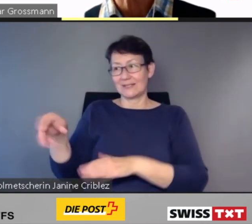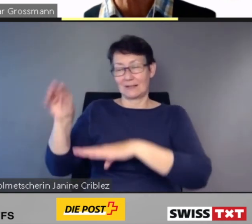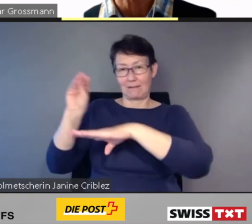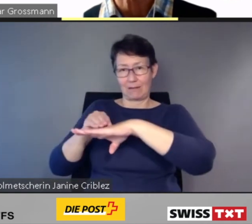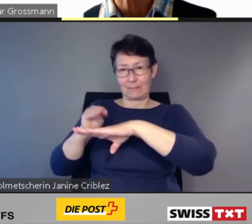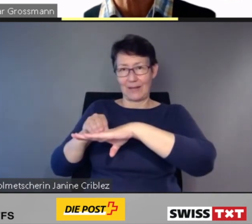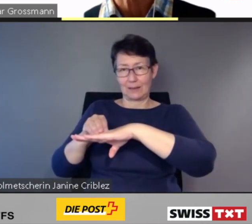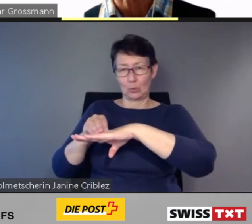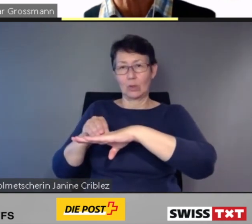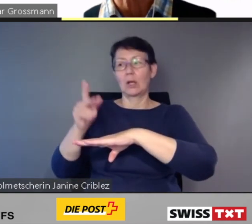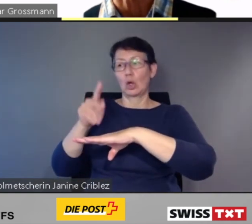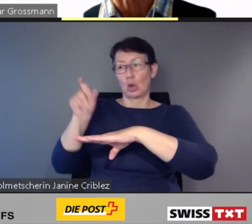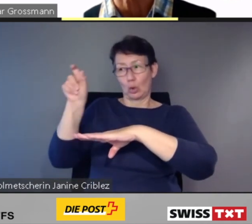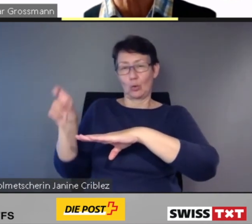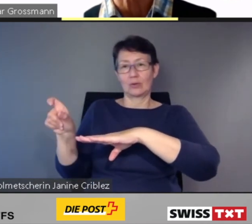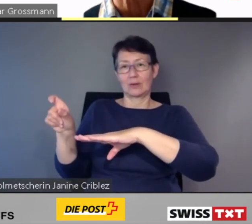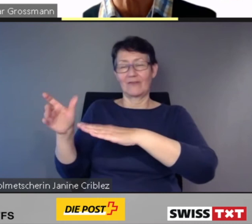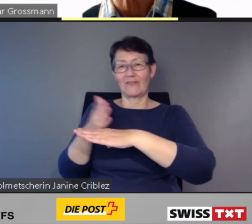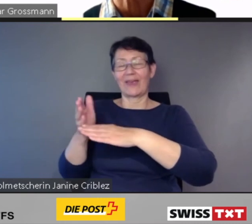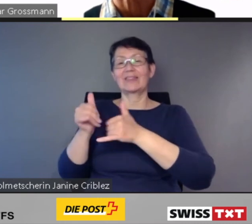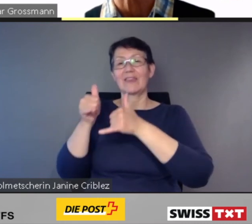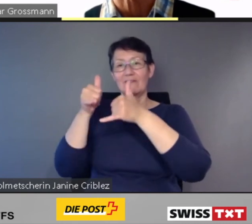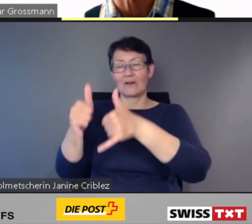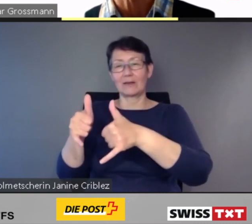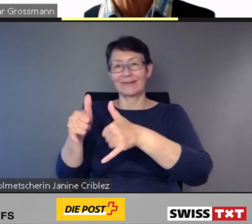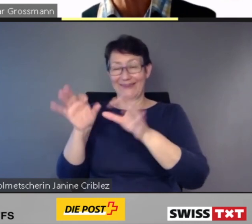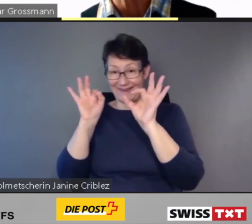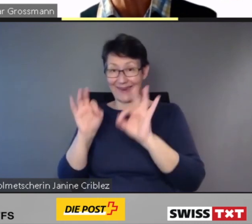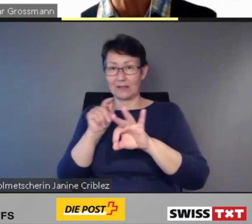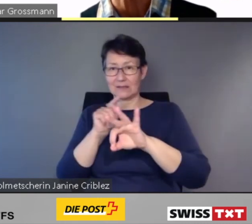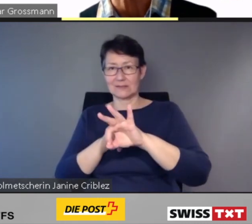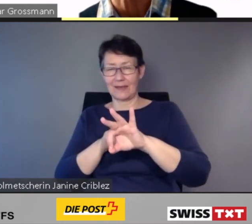in Echtzeit über Hürden auf dem Reiseweg informiert.